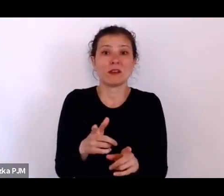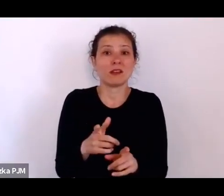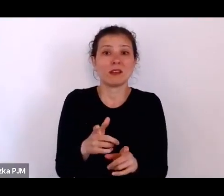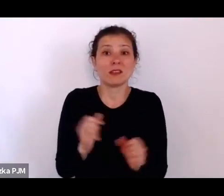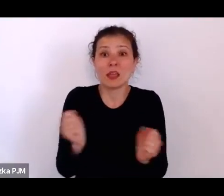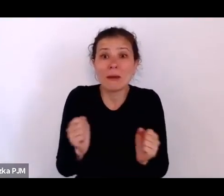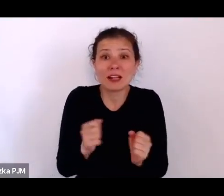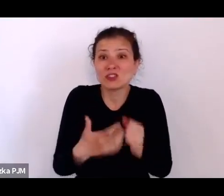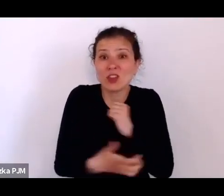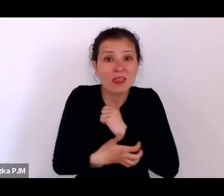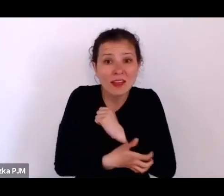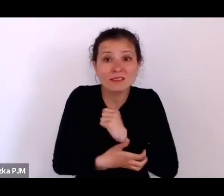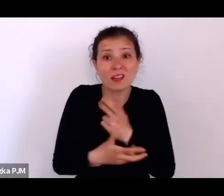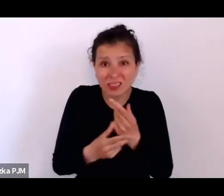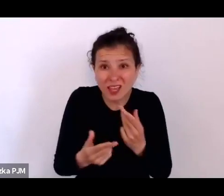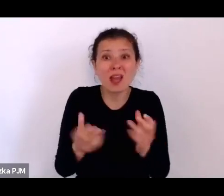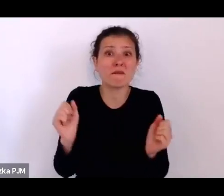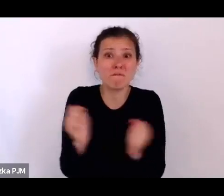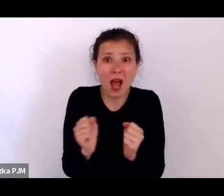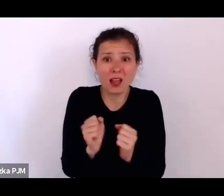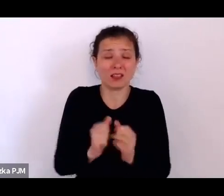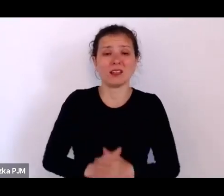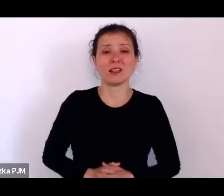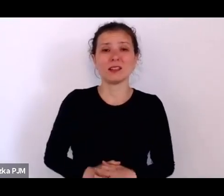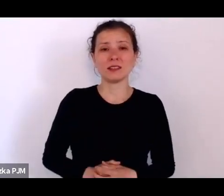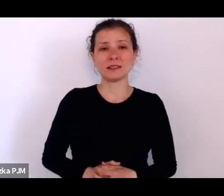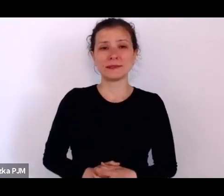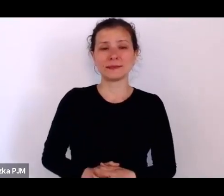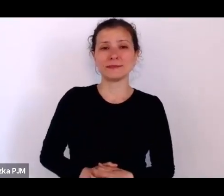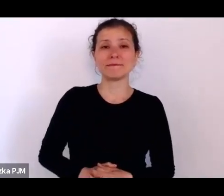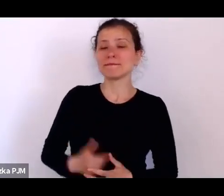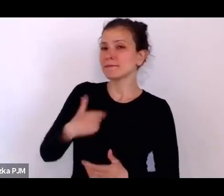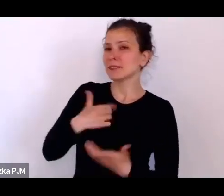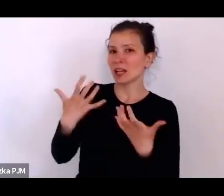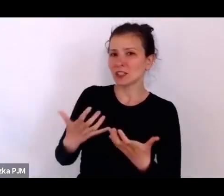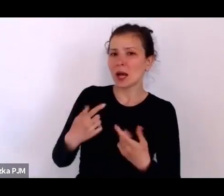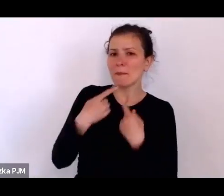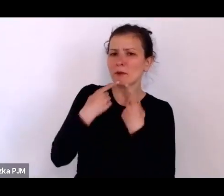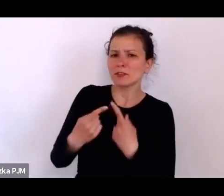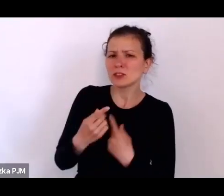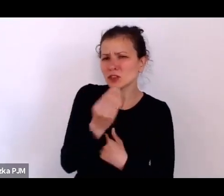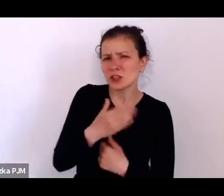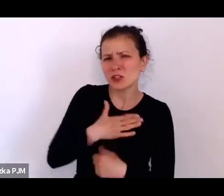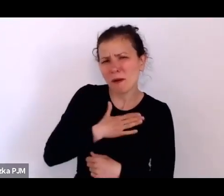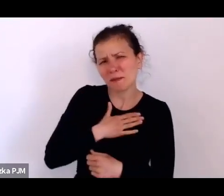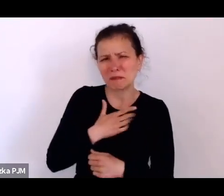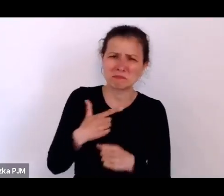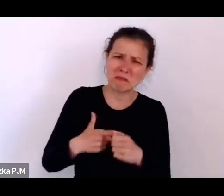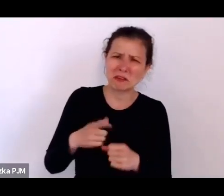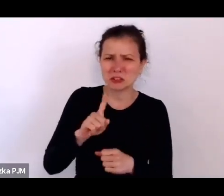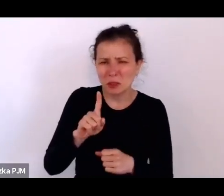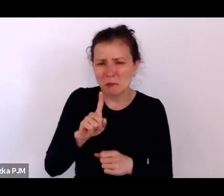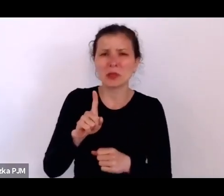A propos strachu, ja chciałam Państwu powiedzieć, że zostało nam jakieś 20 minut do zakończenia spotkania